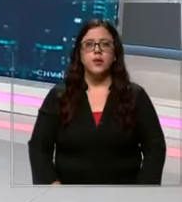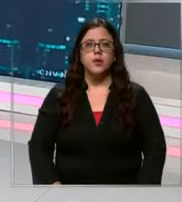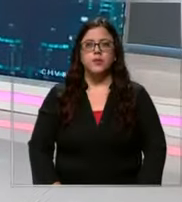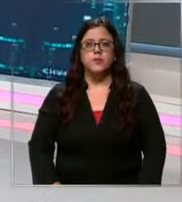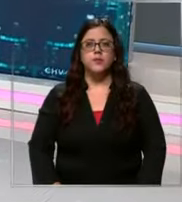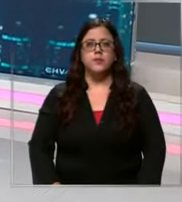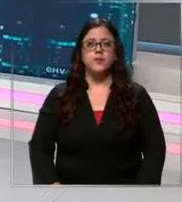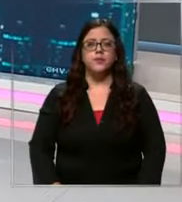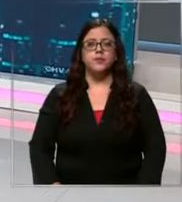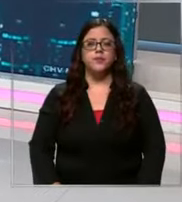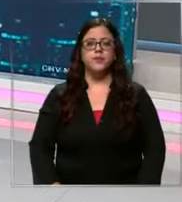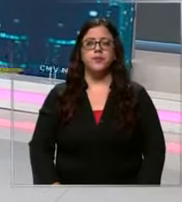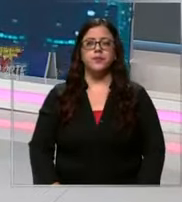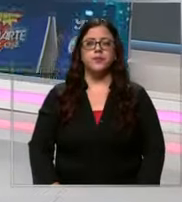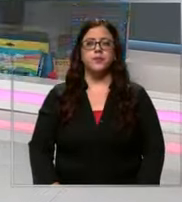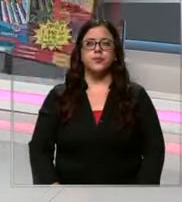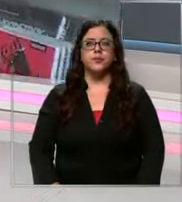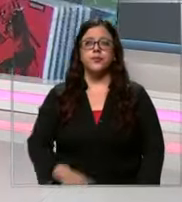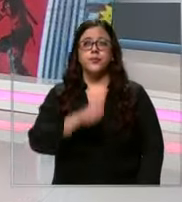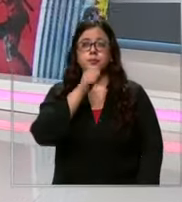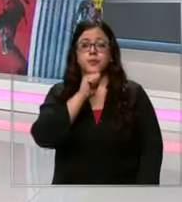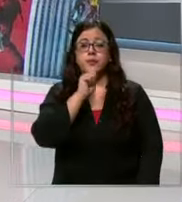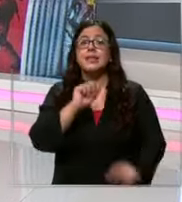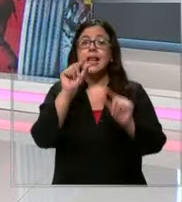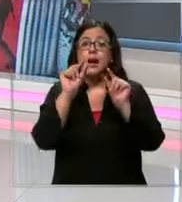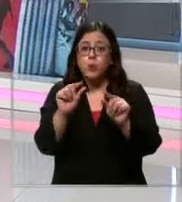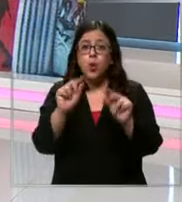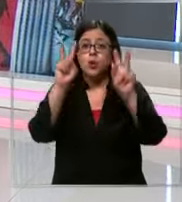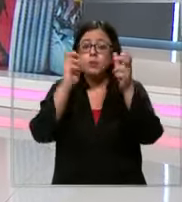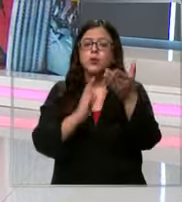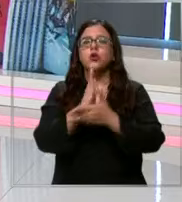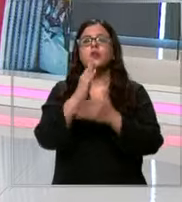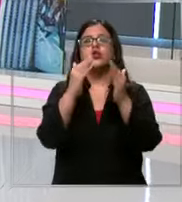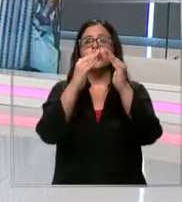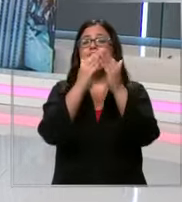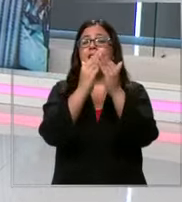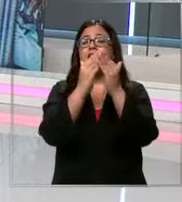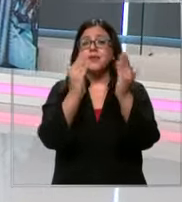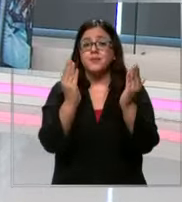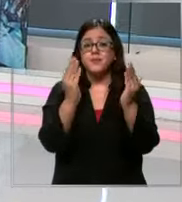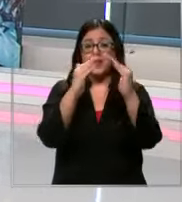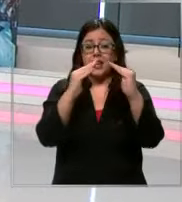Bueno ya queda cada vez menos para el inicio de clases y bien lo saben los apoderados que con